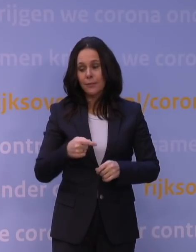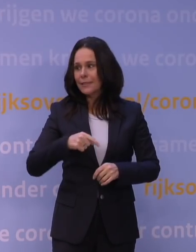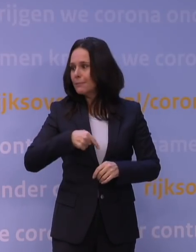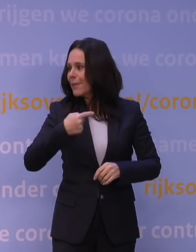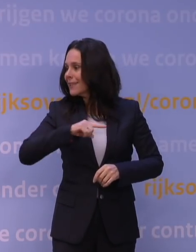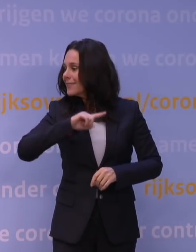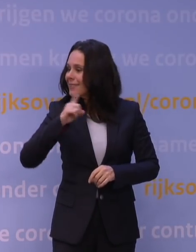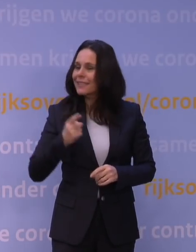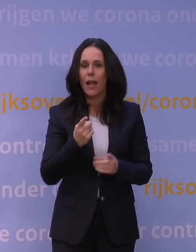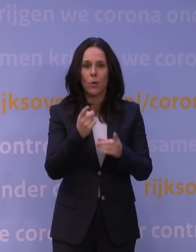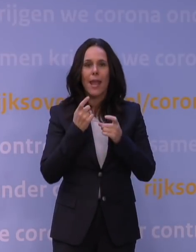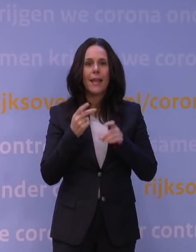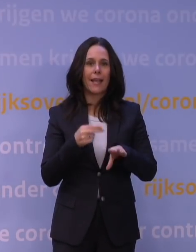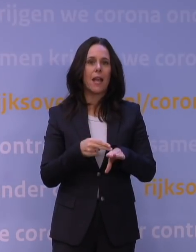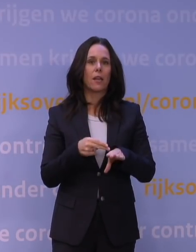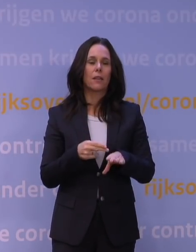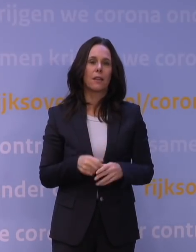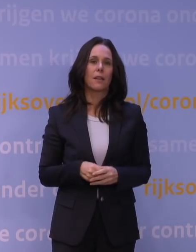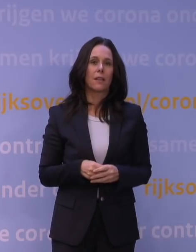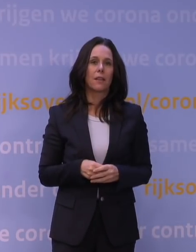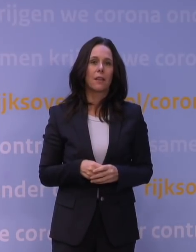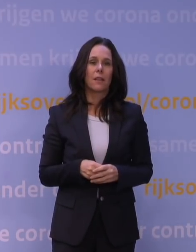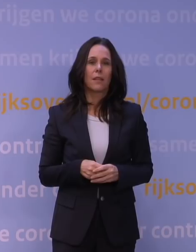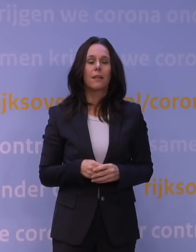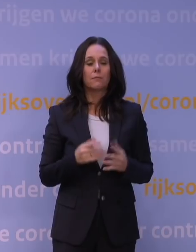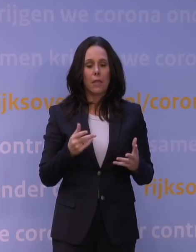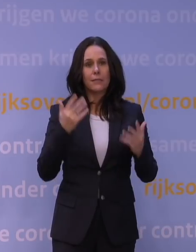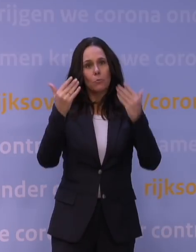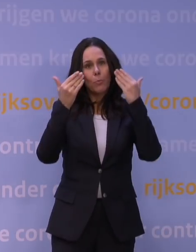als dat nodig is. Dat is natuurlijk een van die perspectieven die je naar de toekomst hebt: